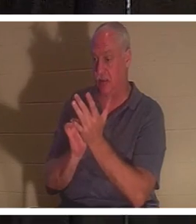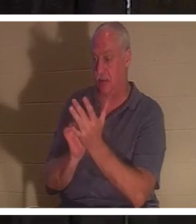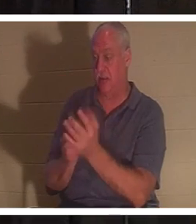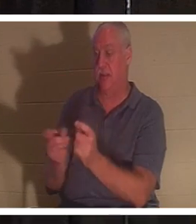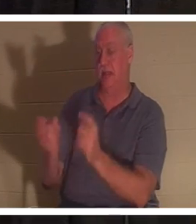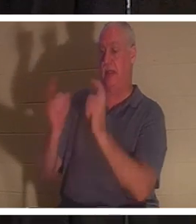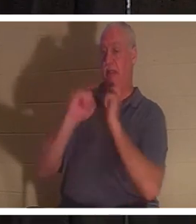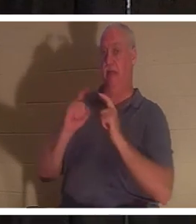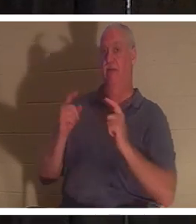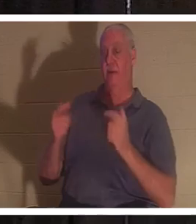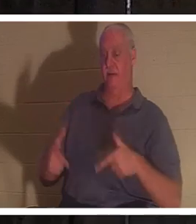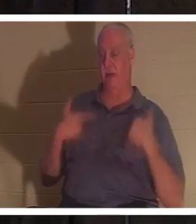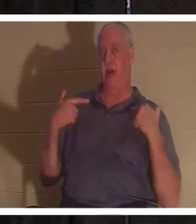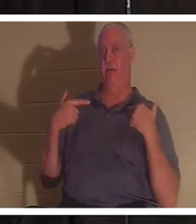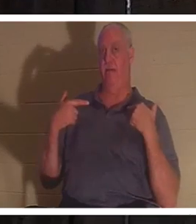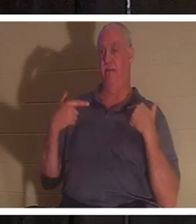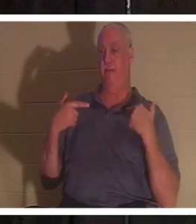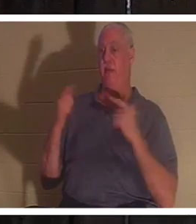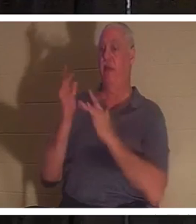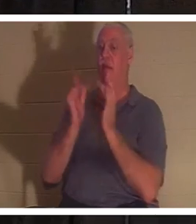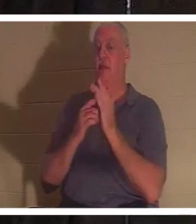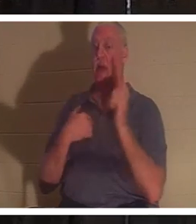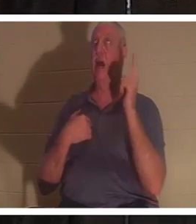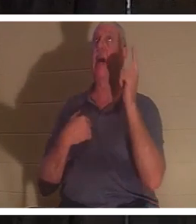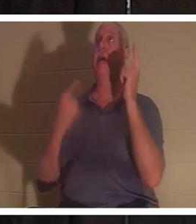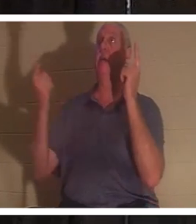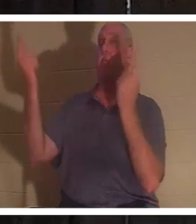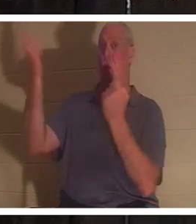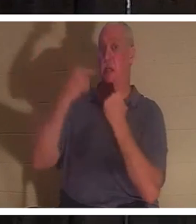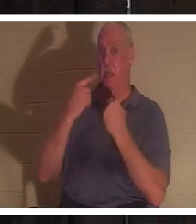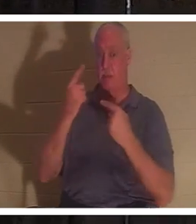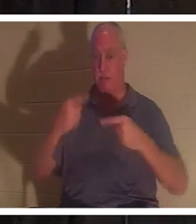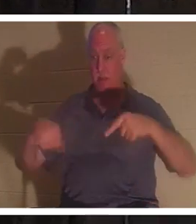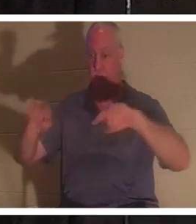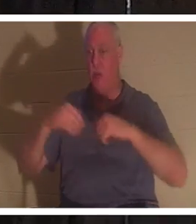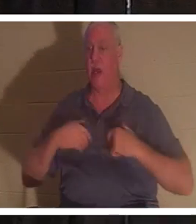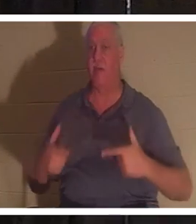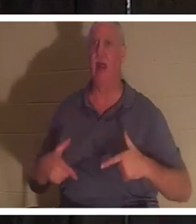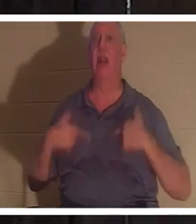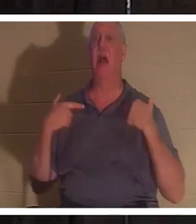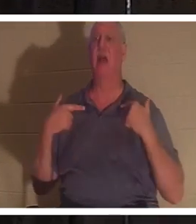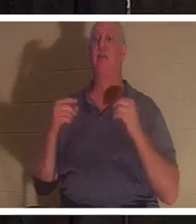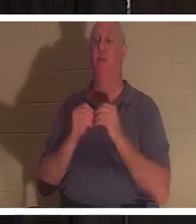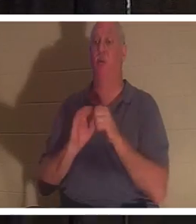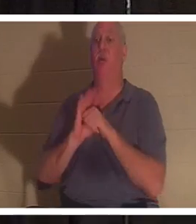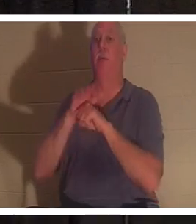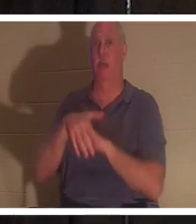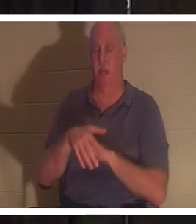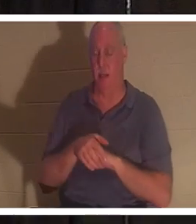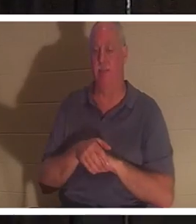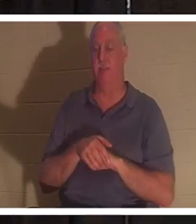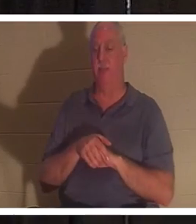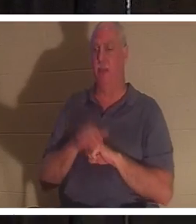Jesus sagte: „Ich bin gekommen, damit sie Leben und Leben in Fülle haben.“ Nun, wenn Er kam, um uns das Leben zu schenken